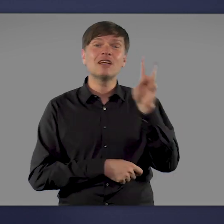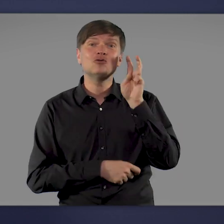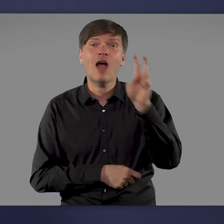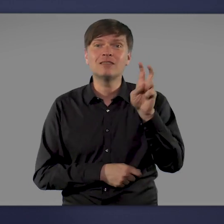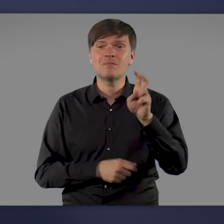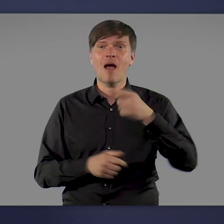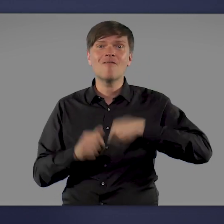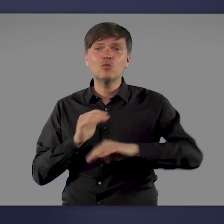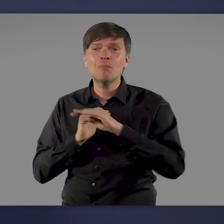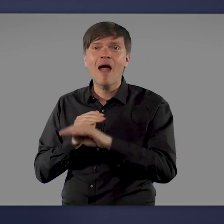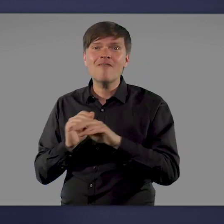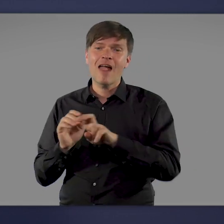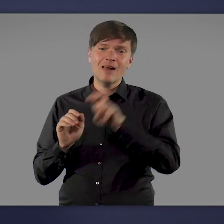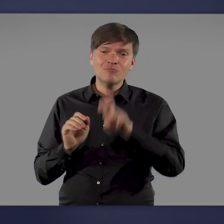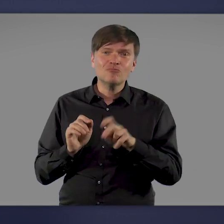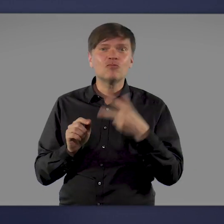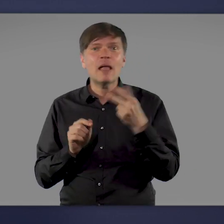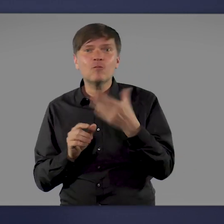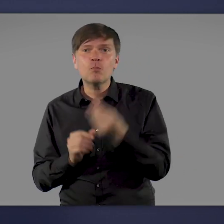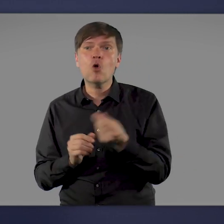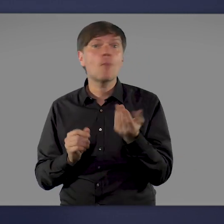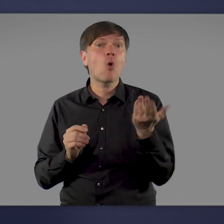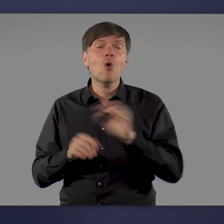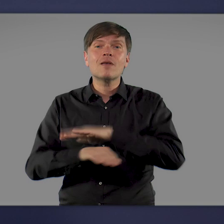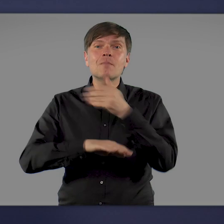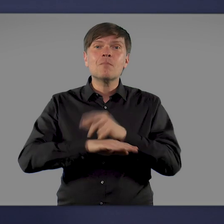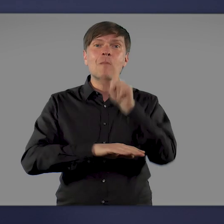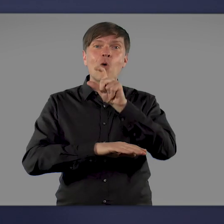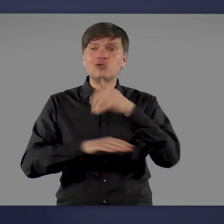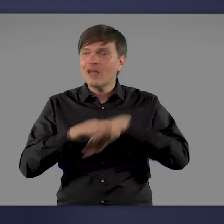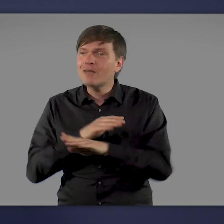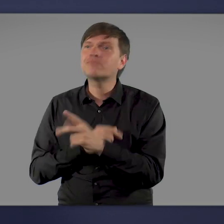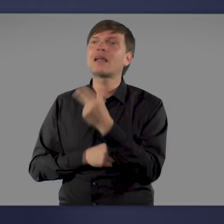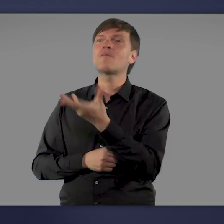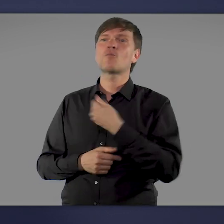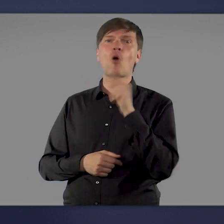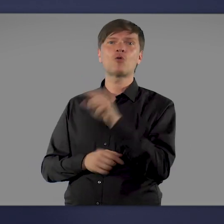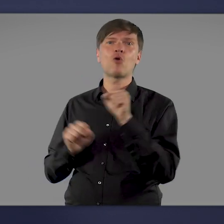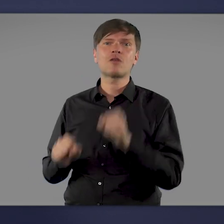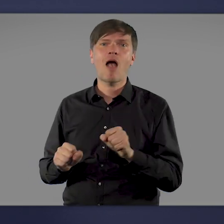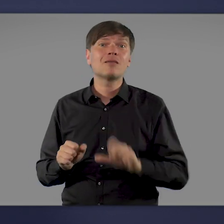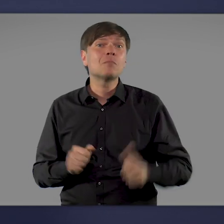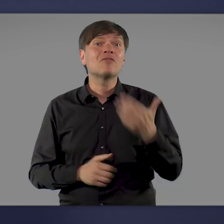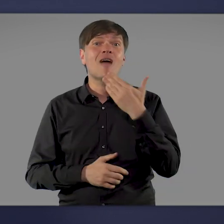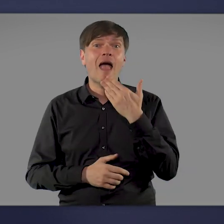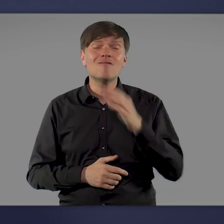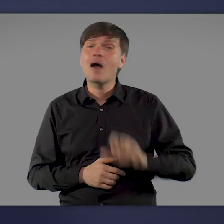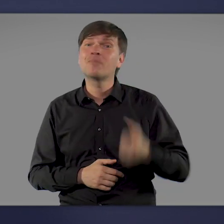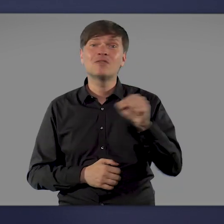am Fußballfeld des Sportvereins, in Moscheen. Nie war es einfacher, eine Impfung zu bekommen. Nie ging es schneller.